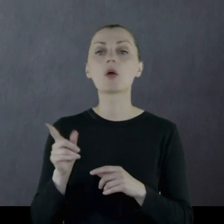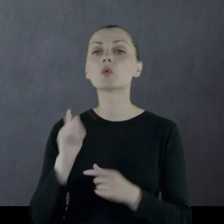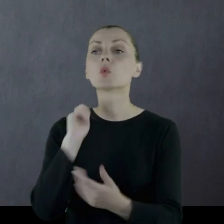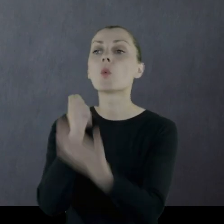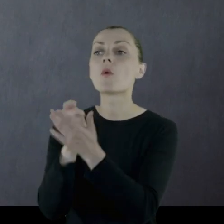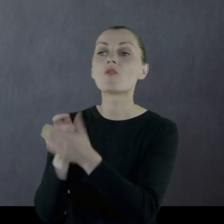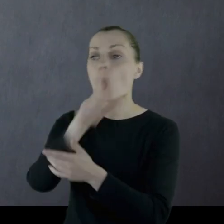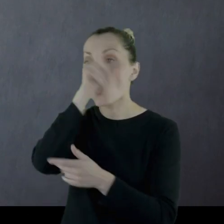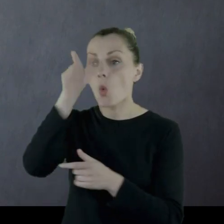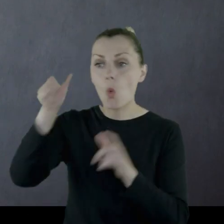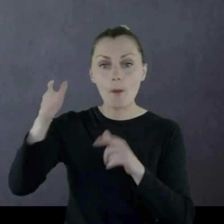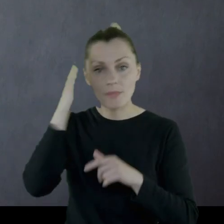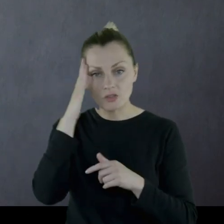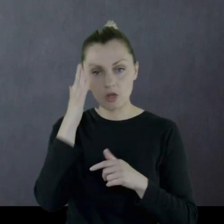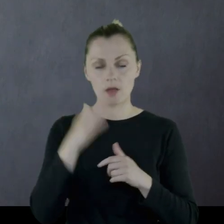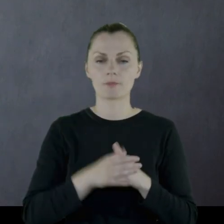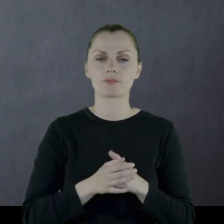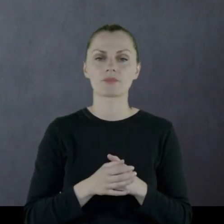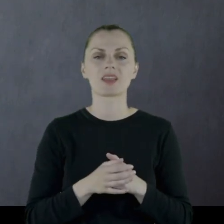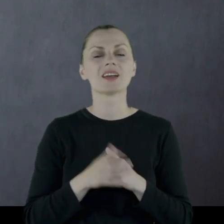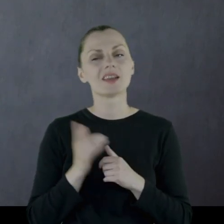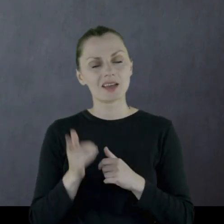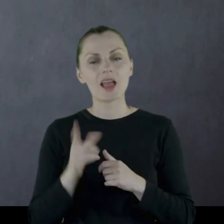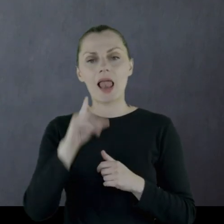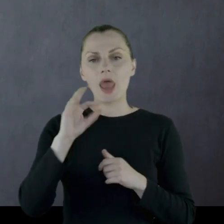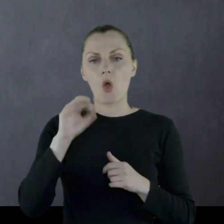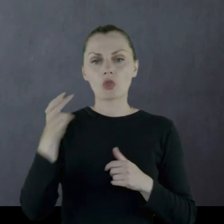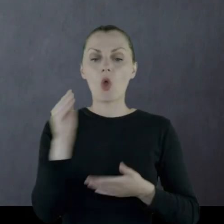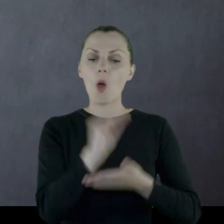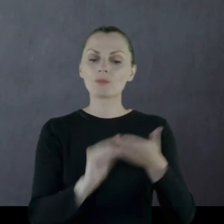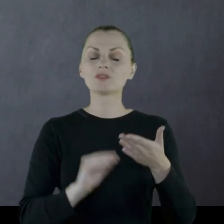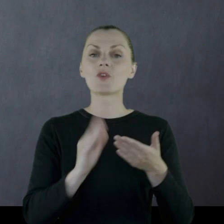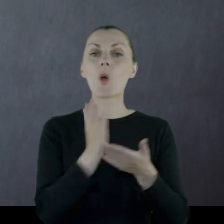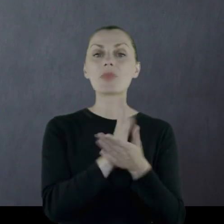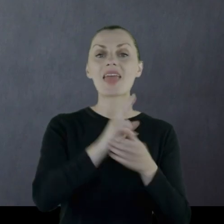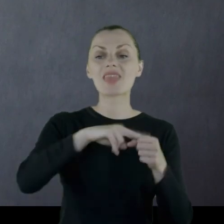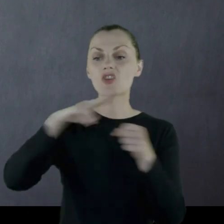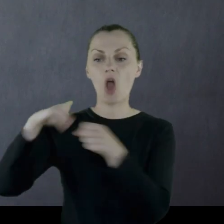No i tutaj Leon opisuje też animozje międzynarodowościowe,